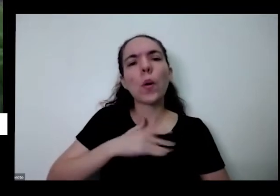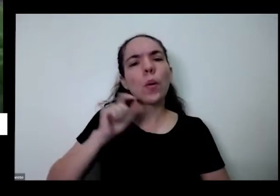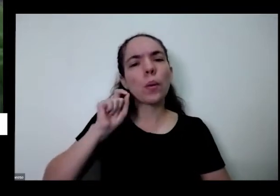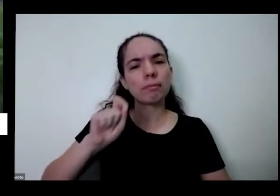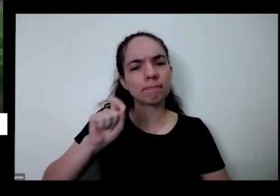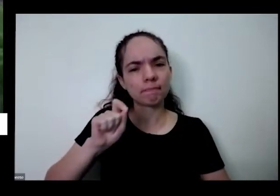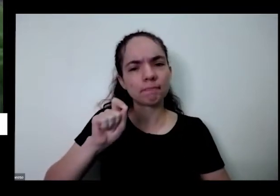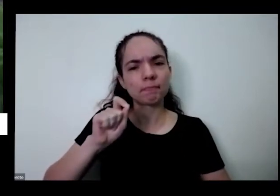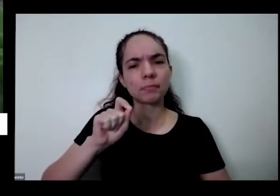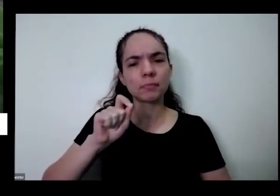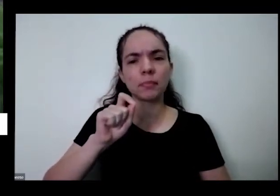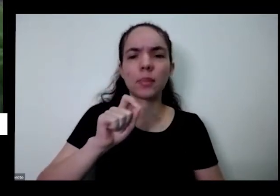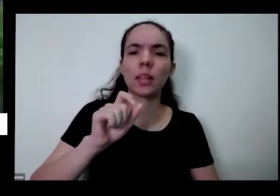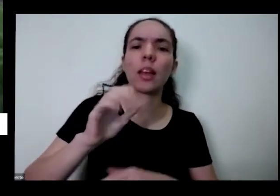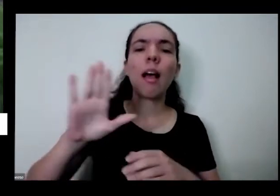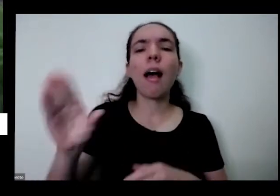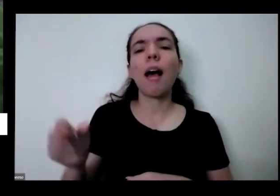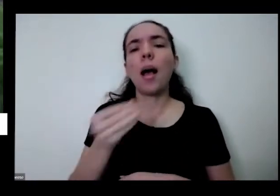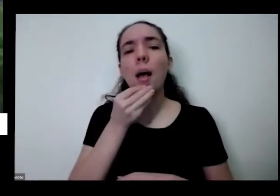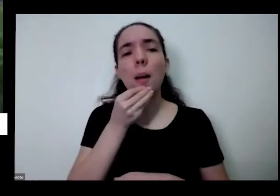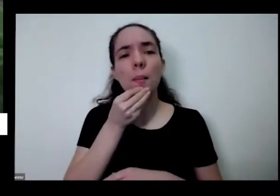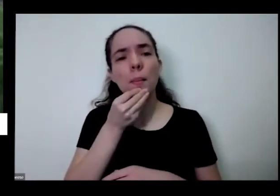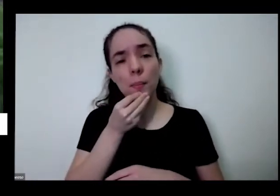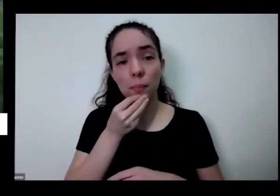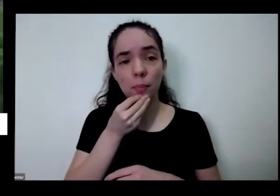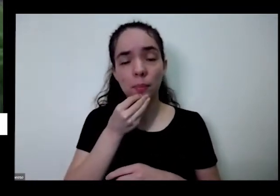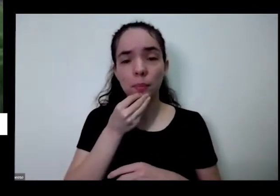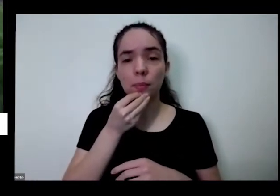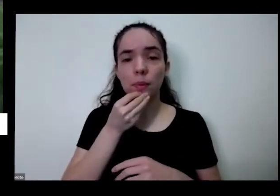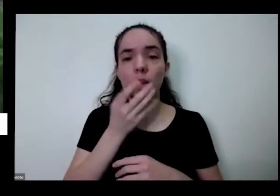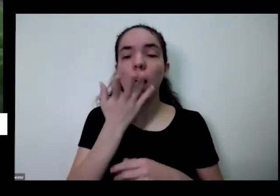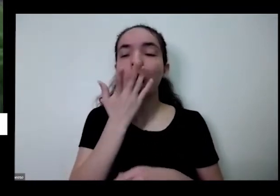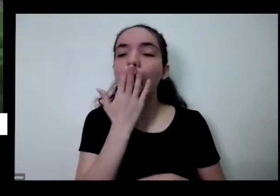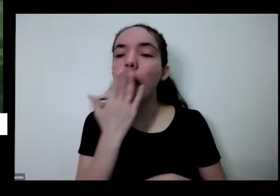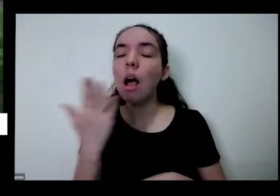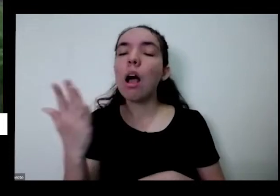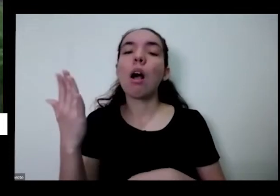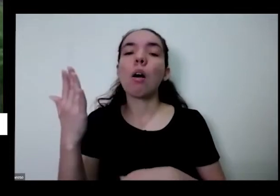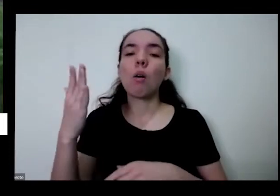por exemplo das cores das plantas vou trabalhar com as crianças sobre essa questão do respeito